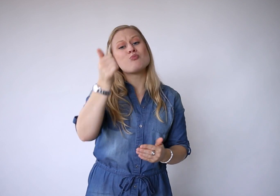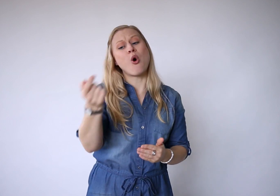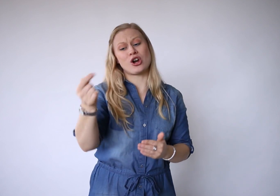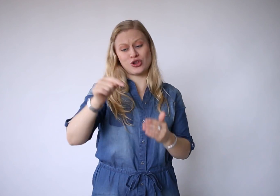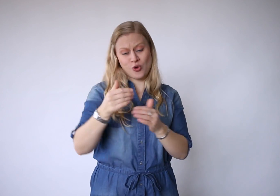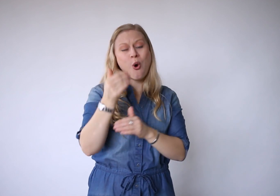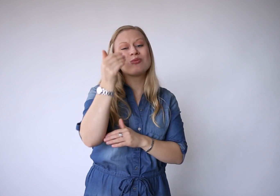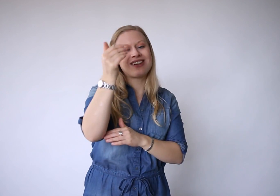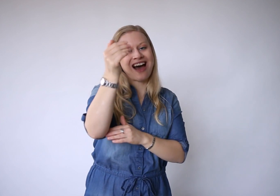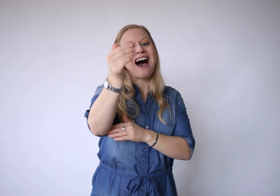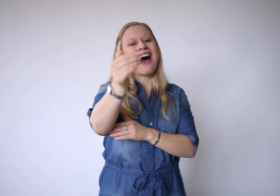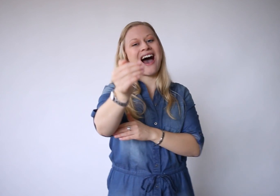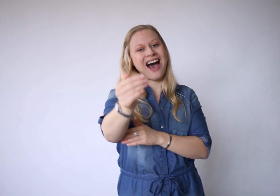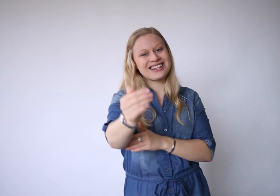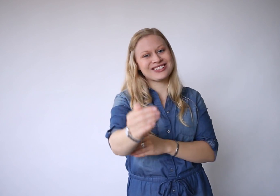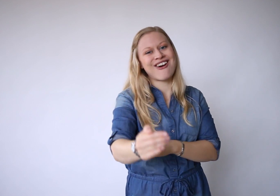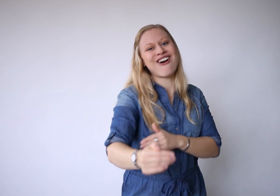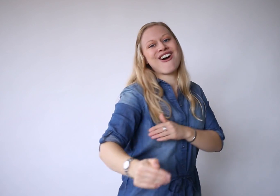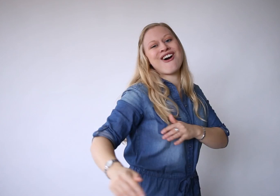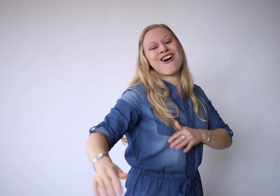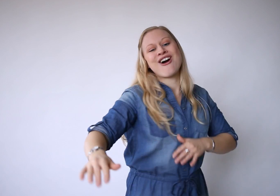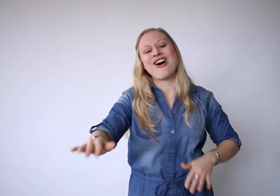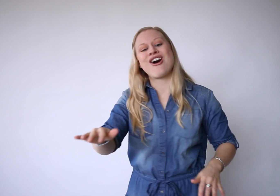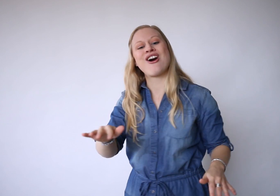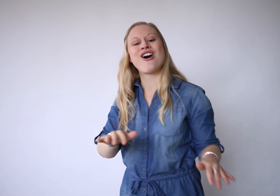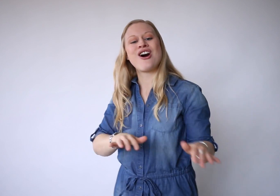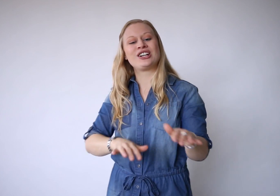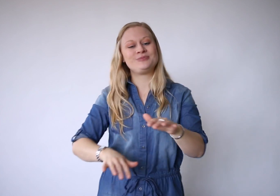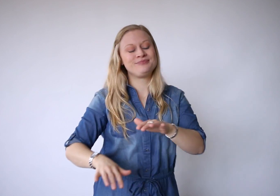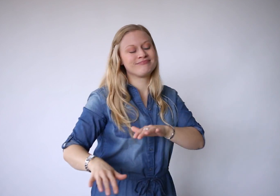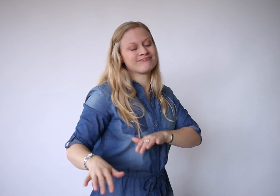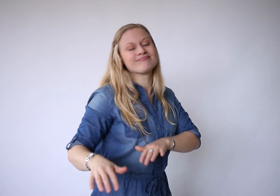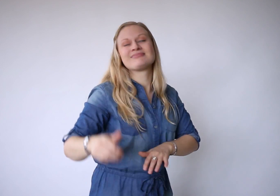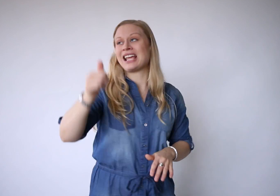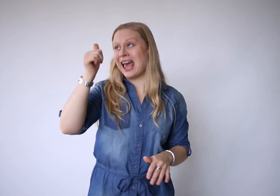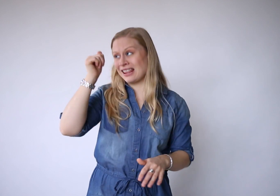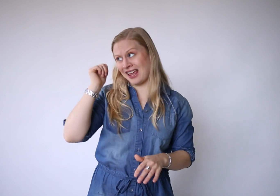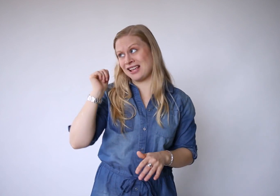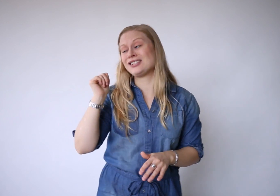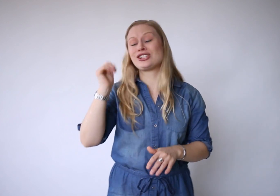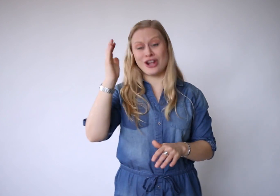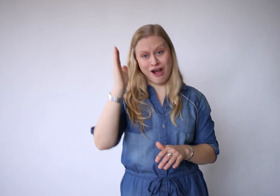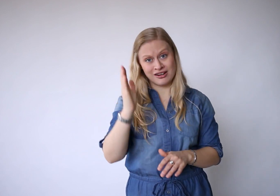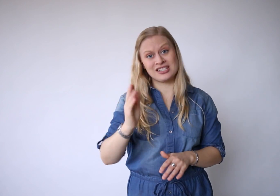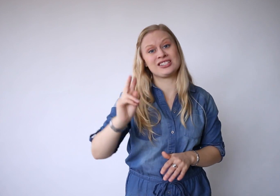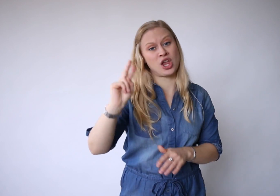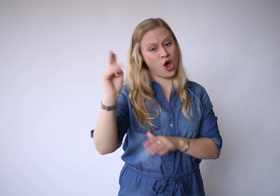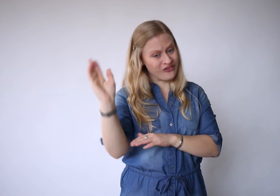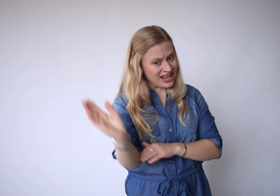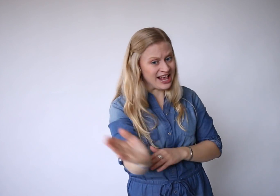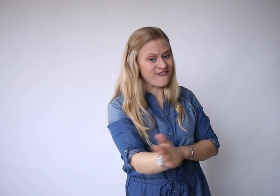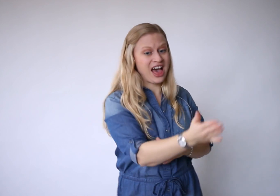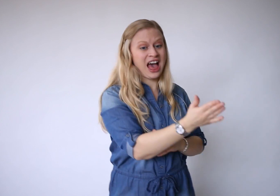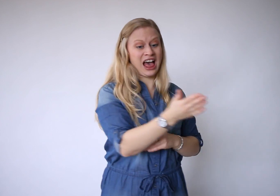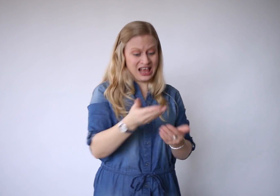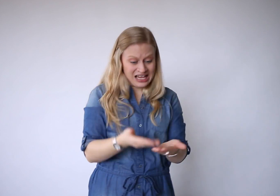Morgen komt later en gisteren is alweer weg.